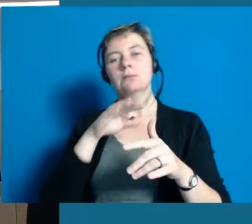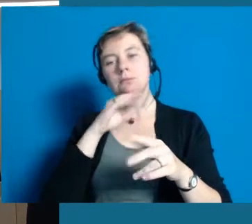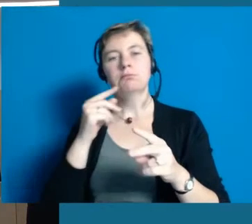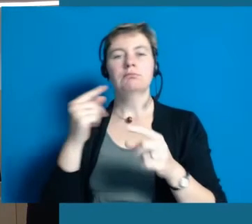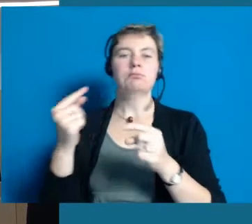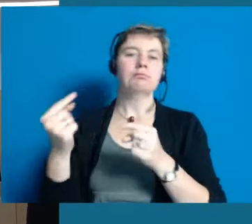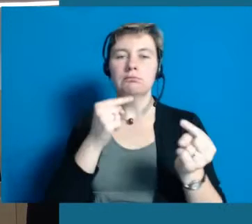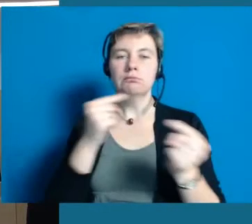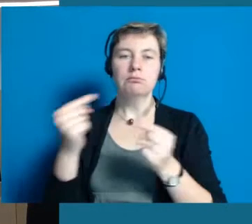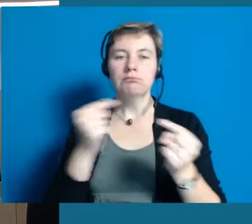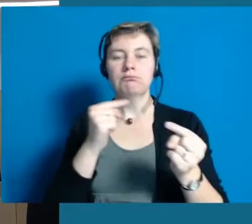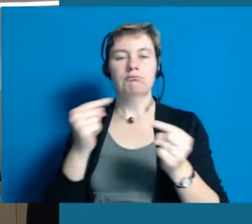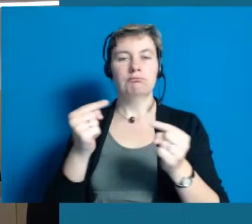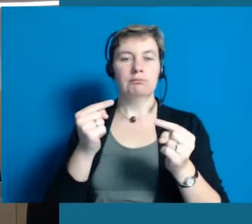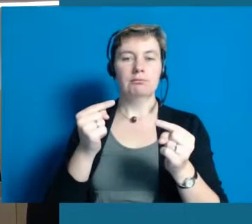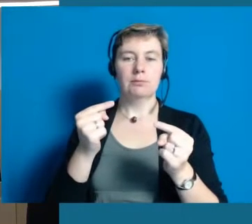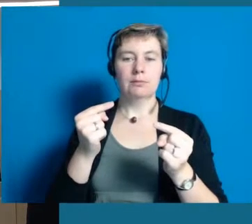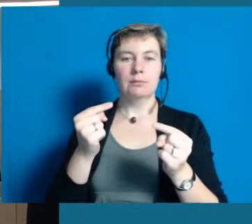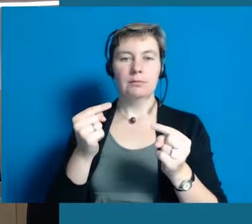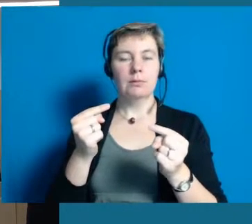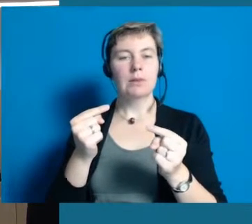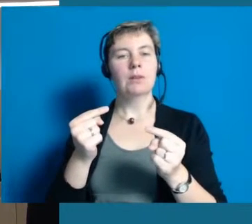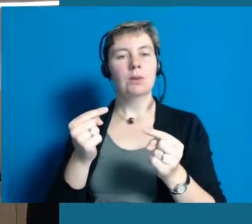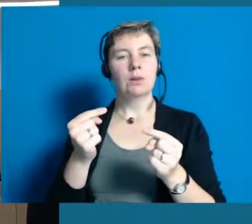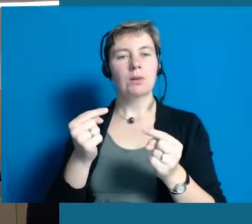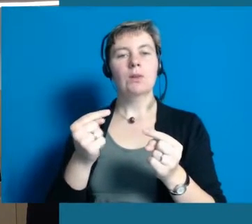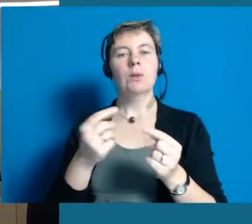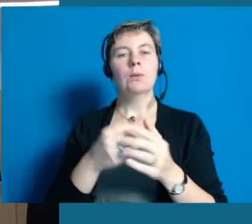und selbst immer wieder diskutiert, bei allem was ansteht,